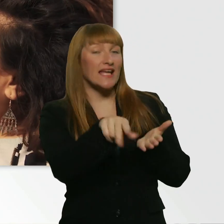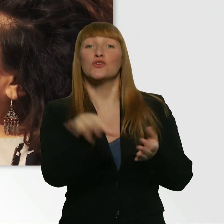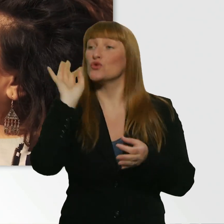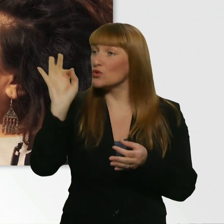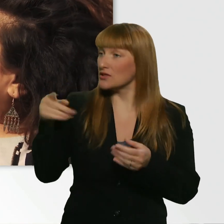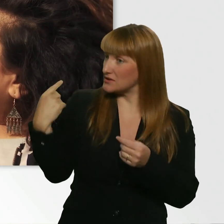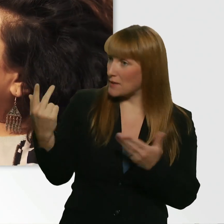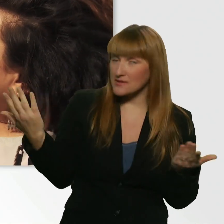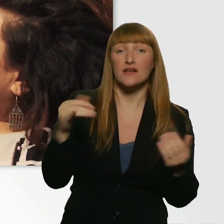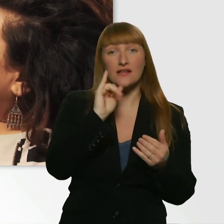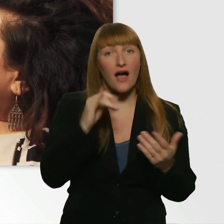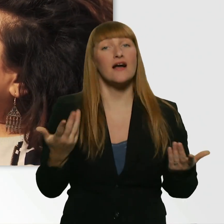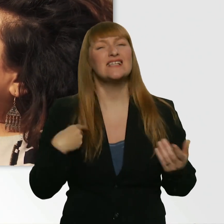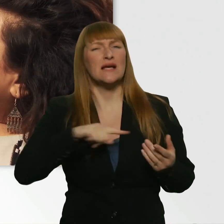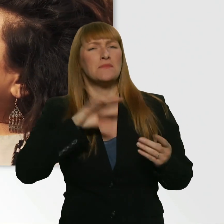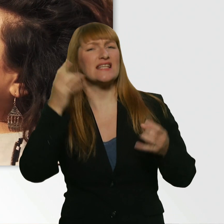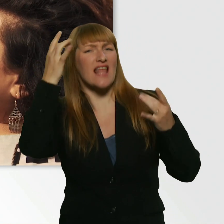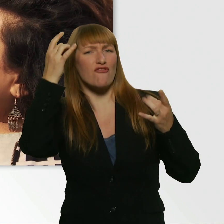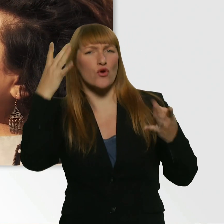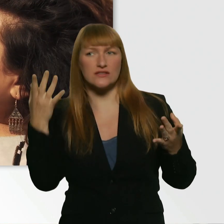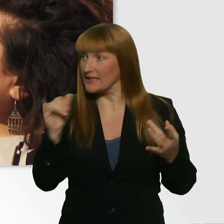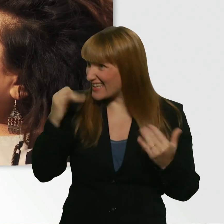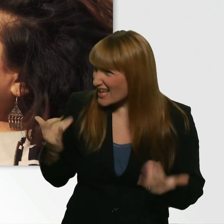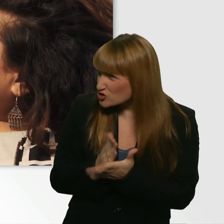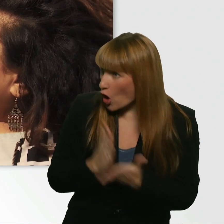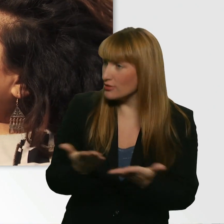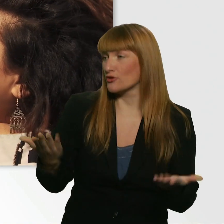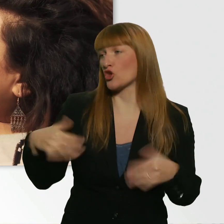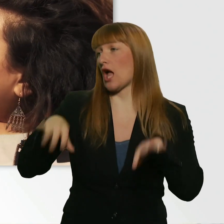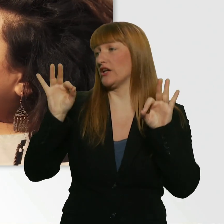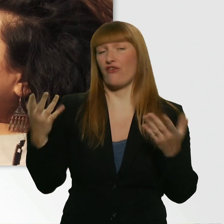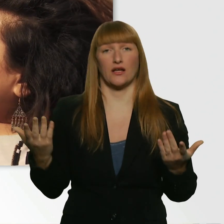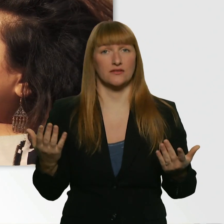Ich bin ein bisschen nervös. - Jetzt schon? - Ja. Aber nicht wegen mir? - Nicht wegen dir.